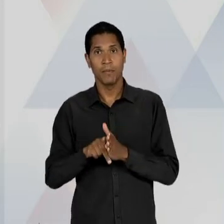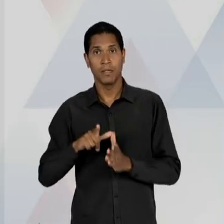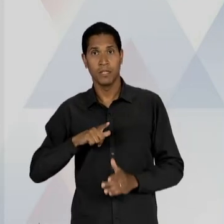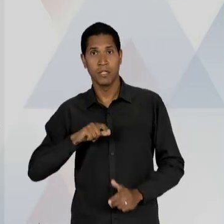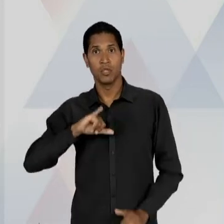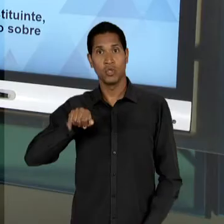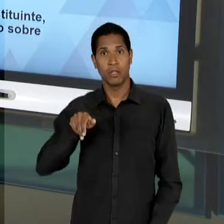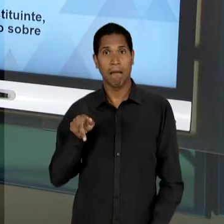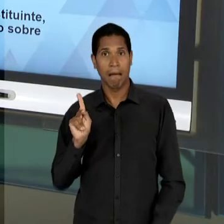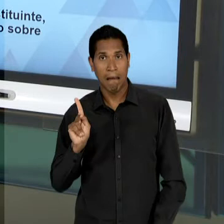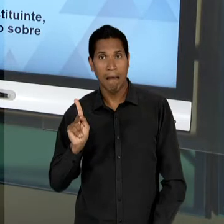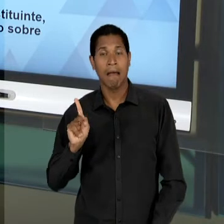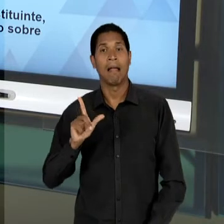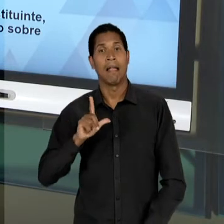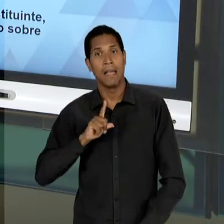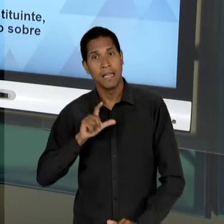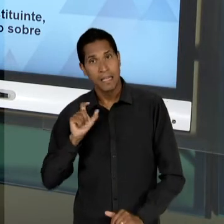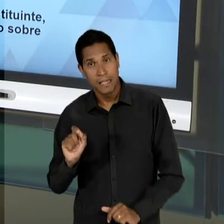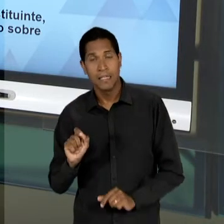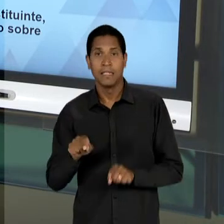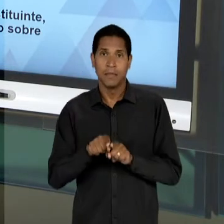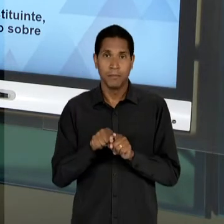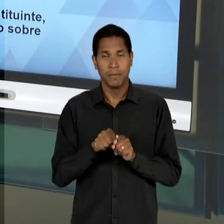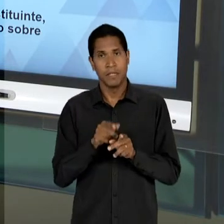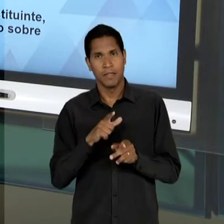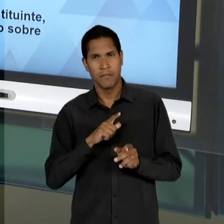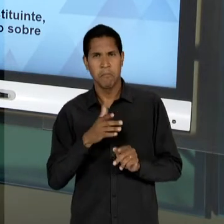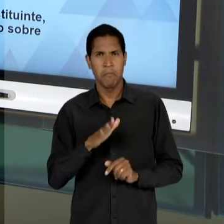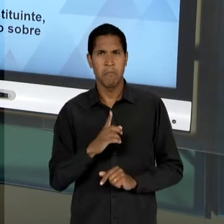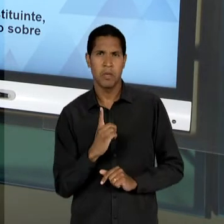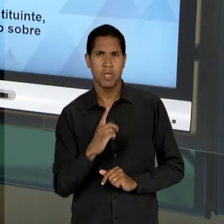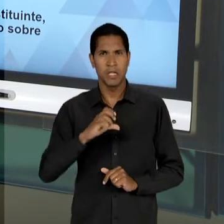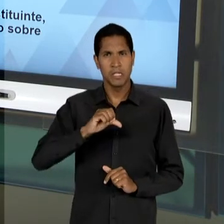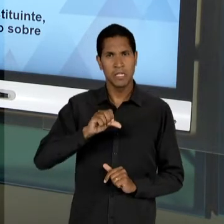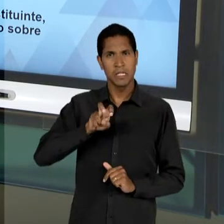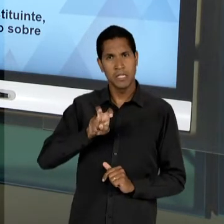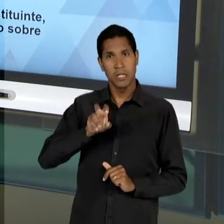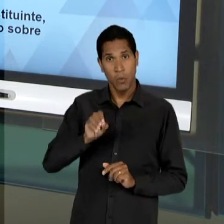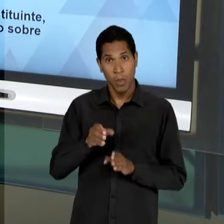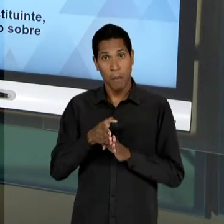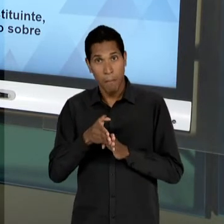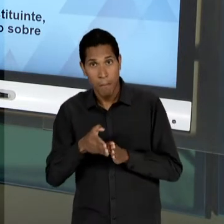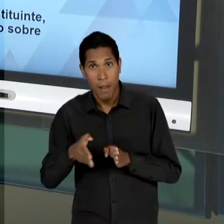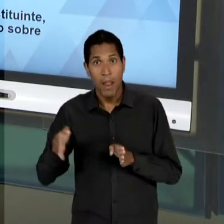NOS CINCO ANOS FINAIS DA SEGUNDA METADE DA DÉCADA DE 50, MAS O QUE NÓS VAMOS, DE FATO PERCEBER, É